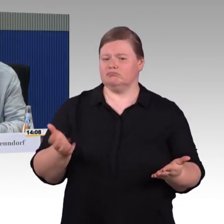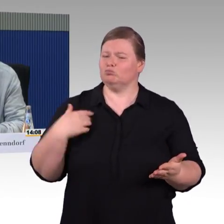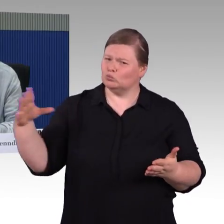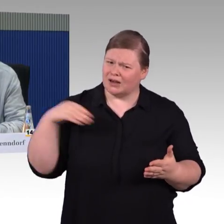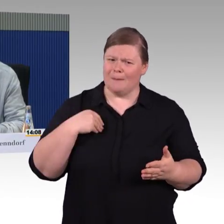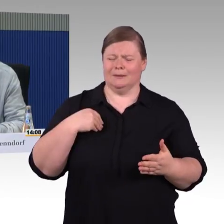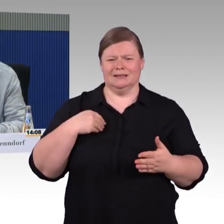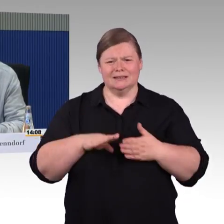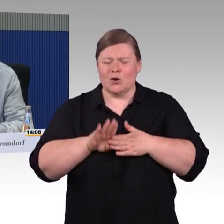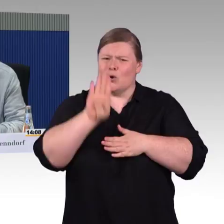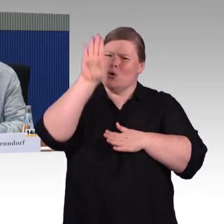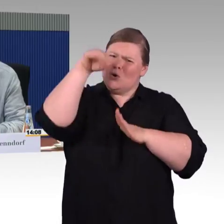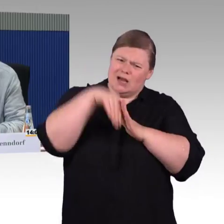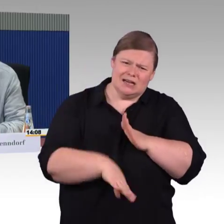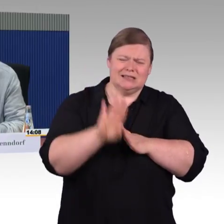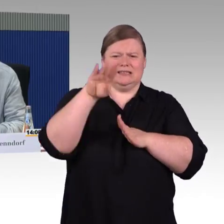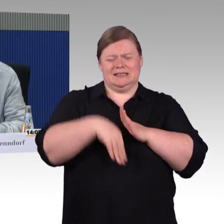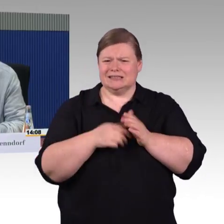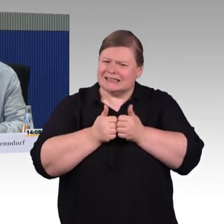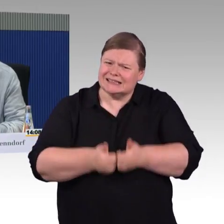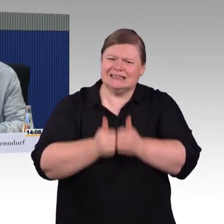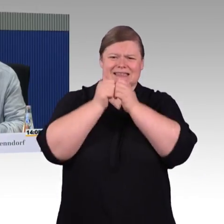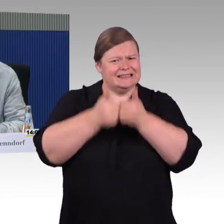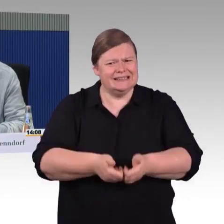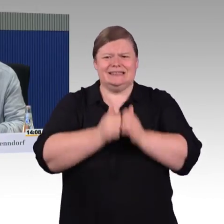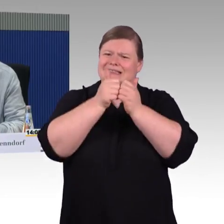die haben Sie alle vorliegen, haben mich doch dazu gebracht,